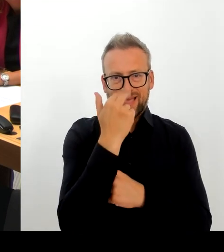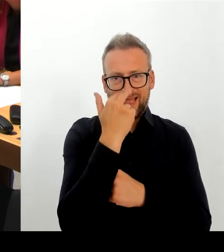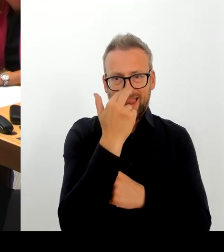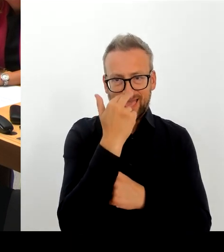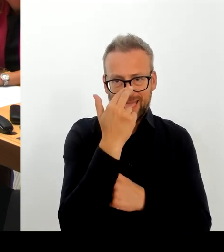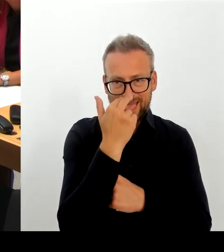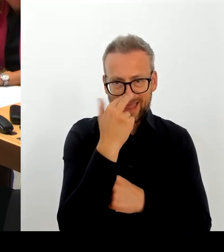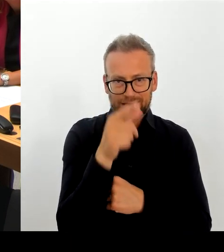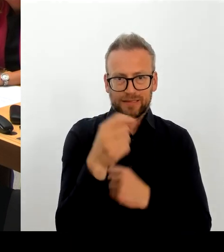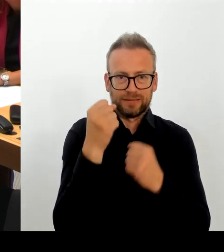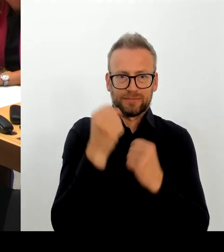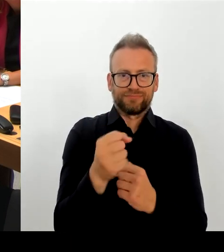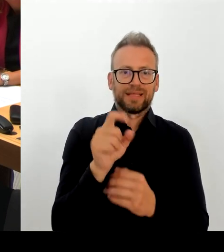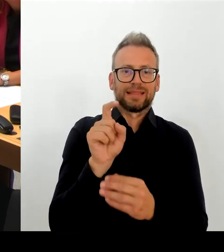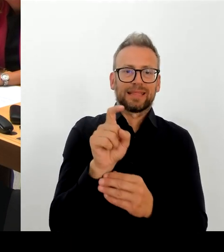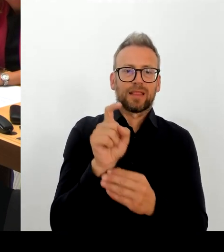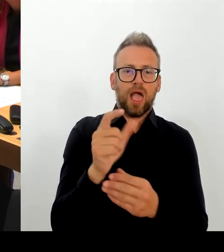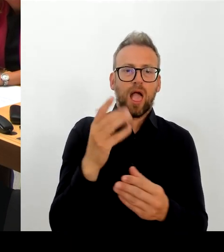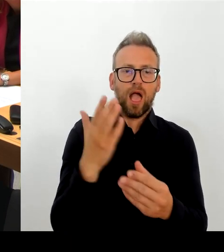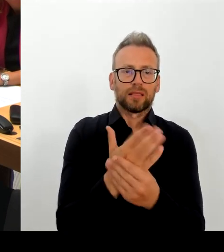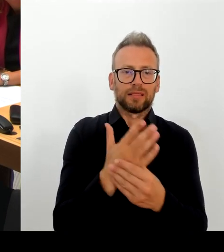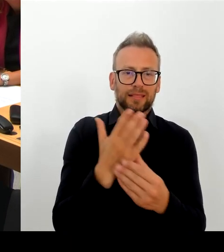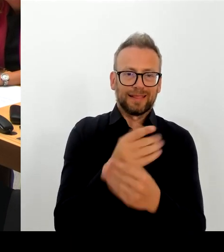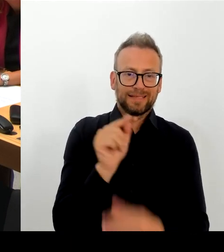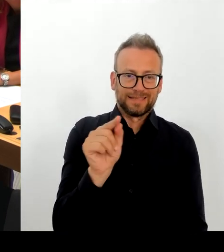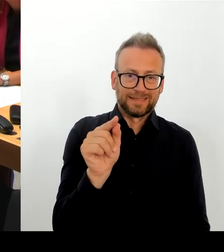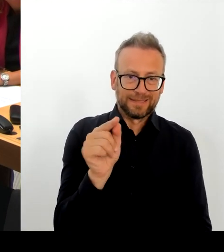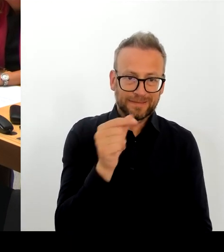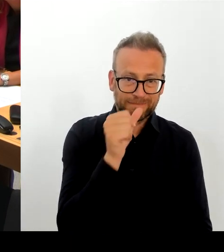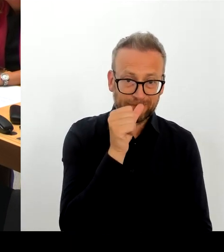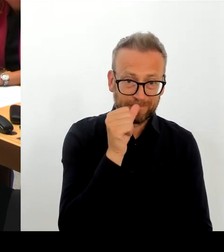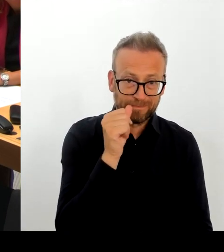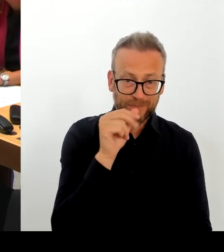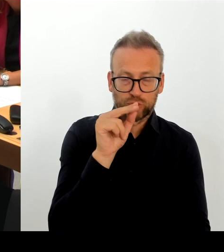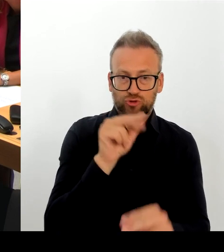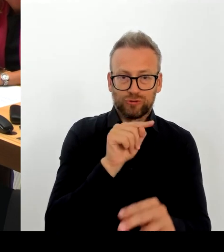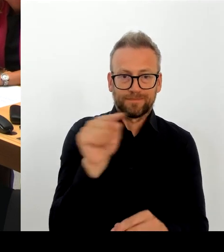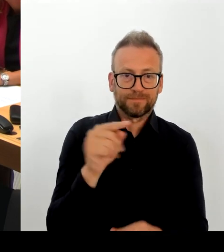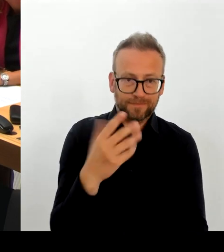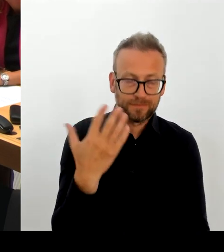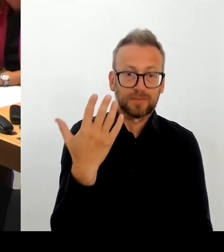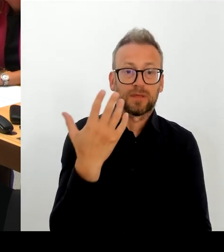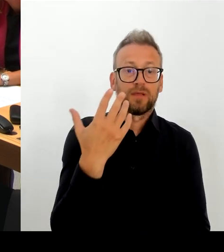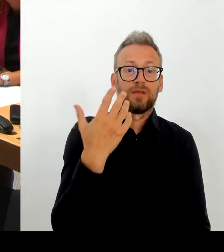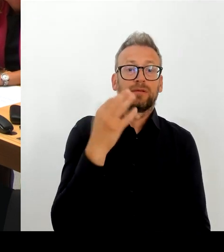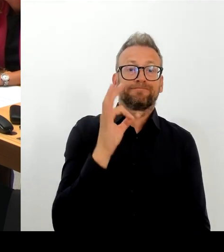Das Gute ist, da sind keine Daten abgeflossen. Das ist das Gute, das Ärgerliche: